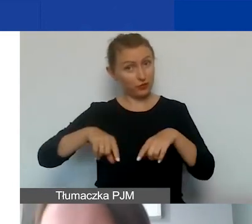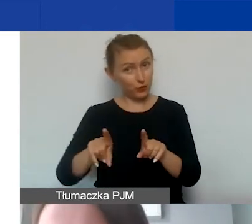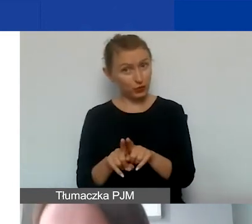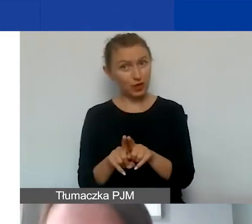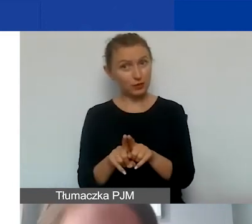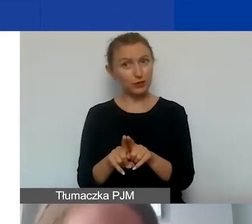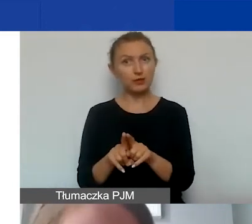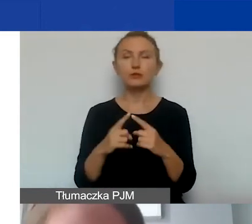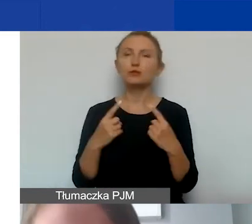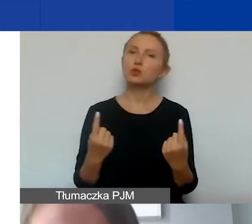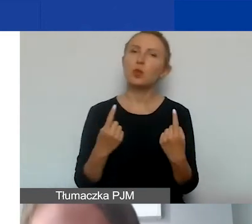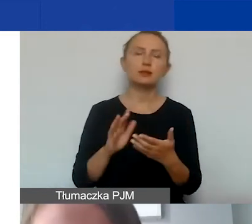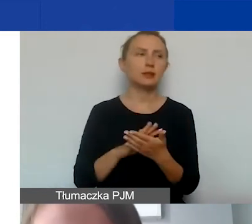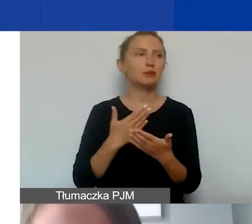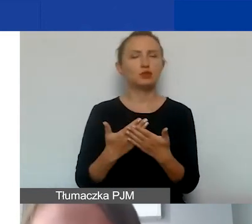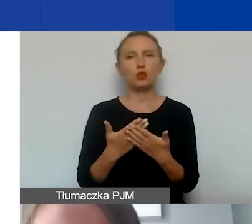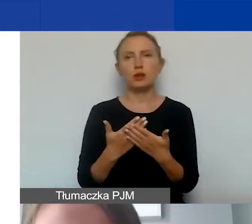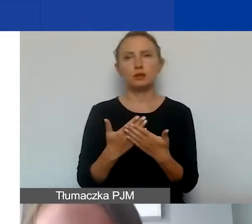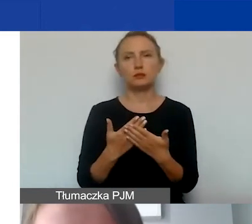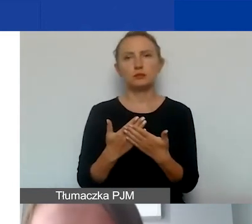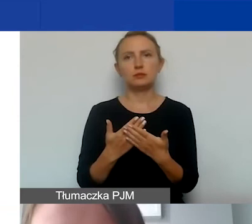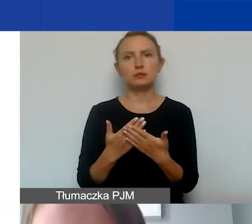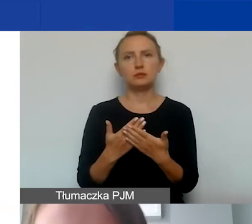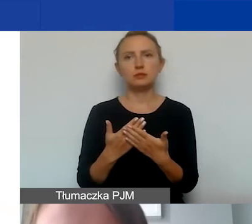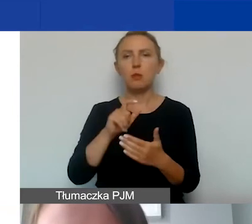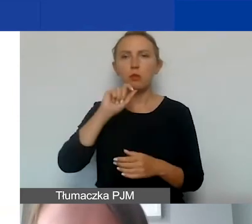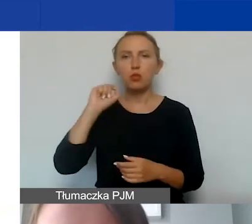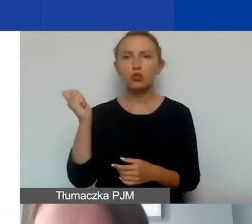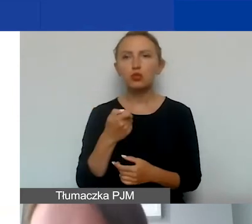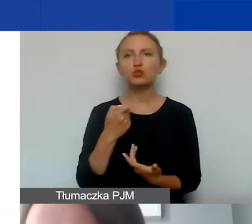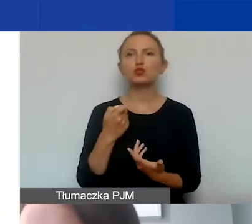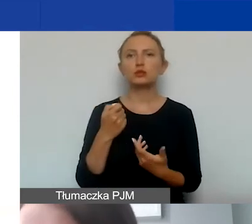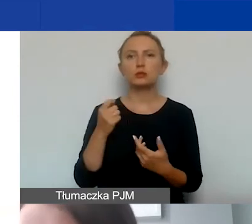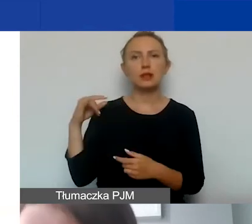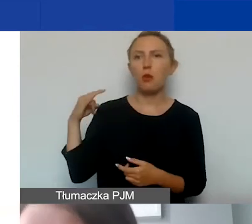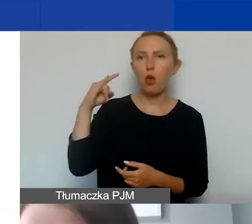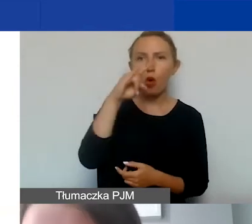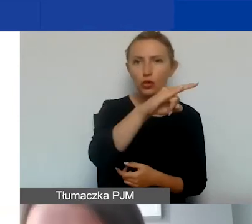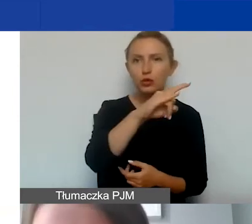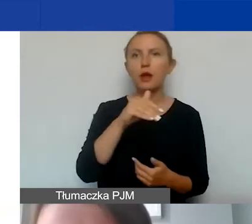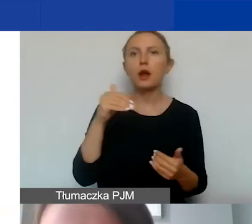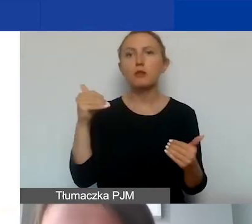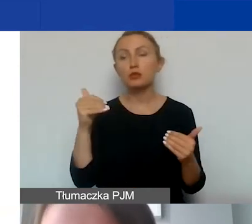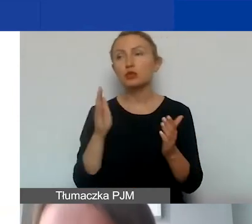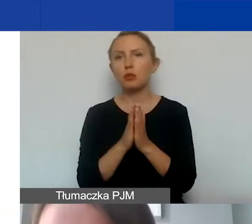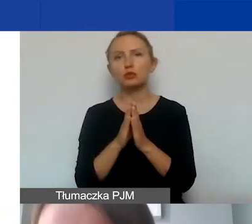W przypadku np. podróży samolotem możemy prosić też o kartę pokładową,